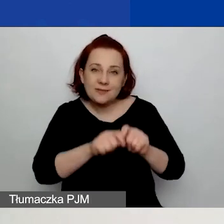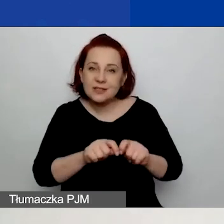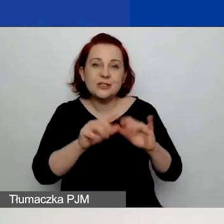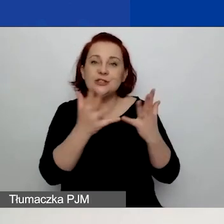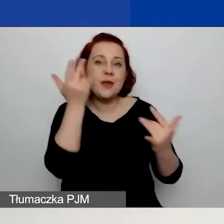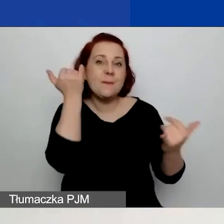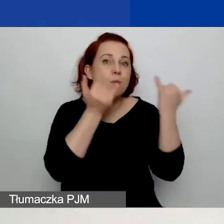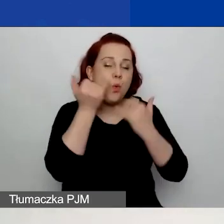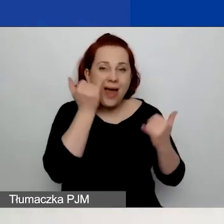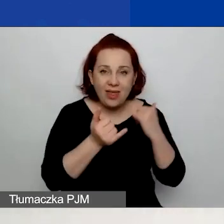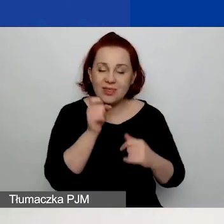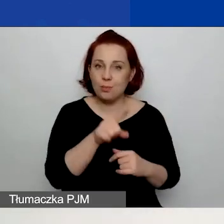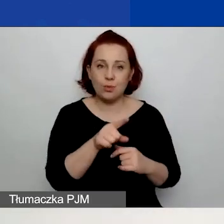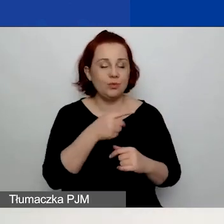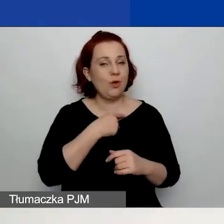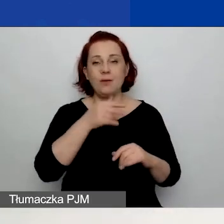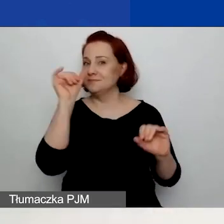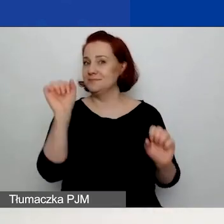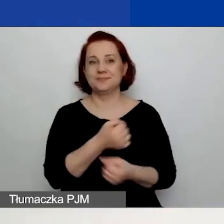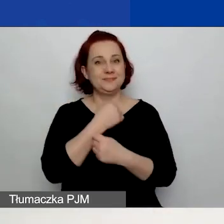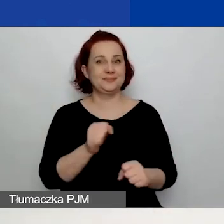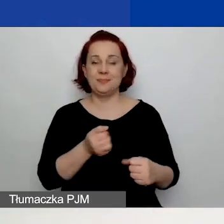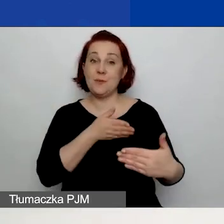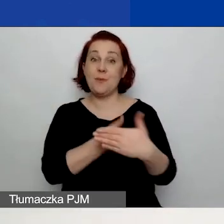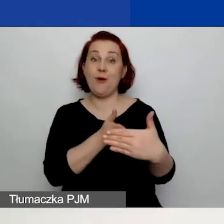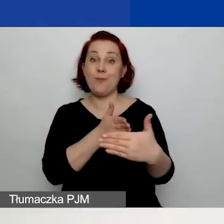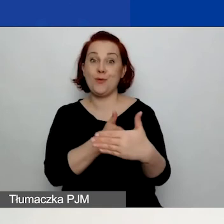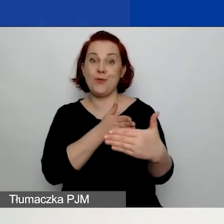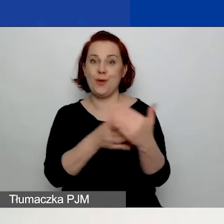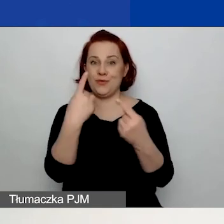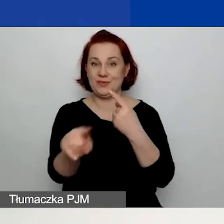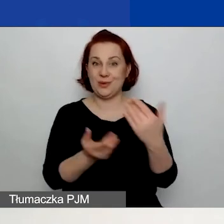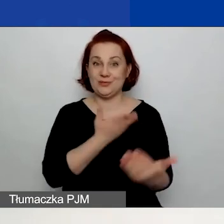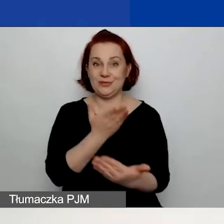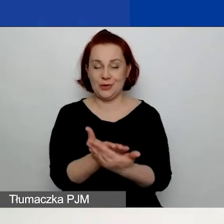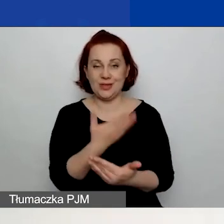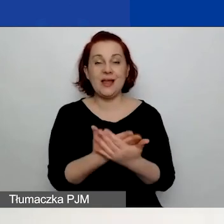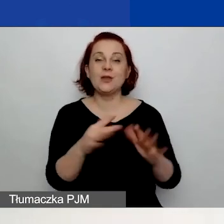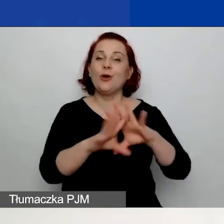uniemożliwi wam złożenie wniosku. Czyli wszystkie dane muszą być poprawnie wypełnione,